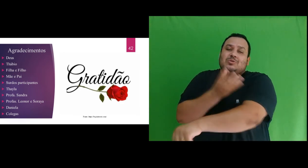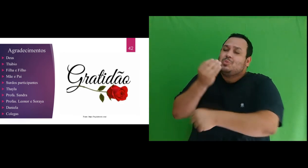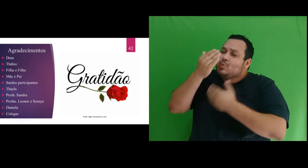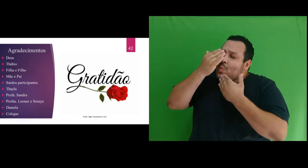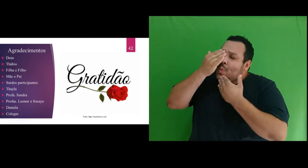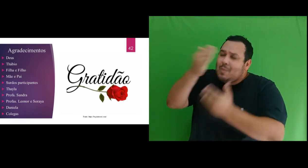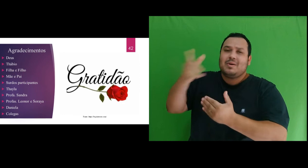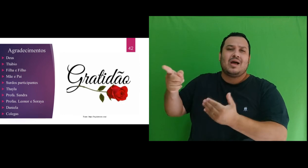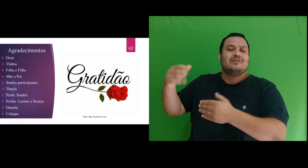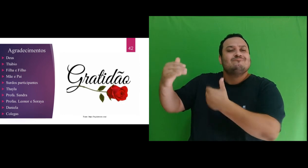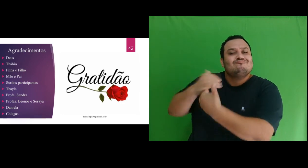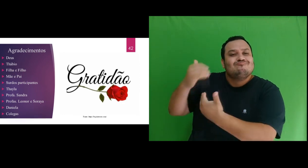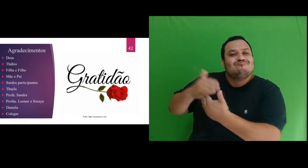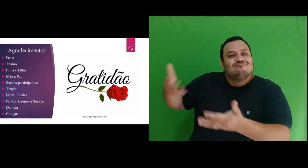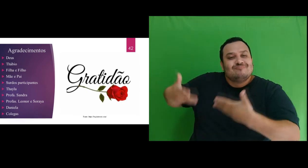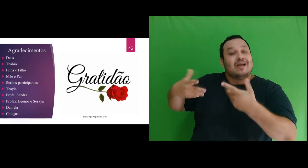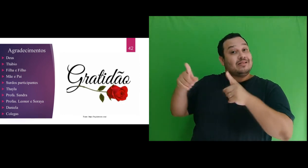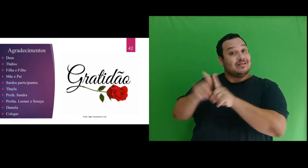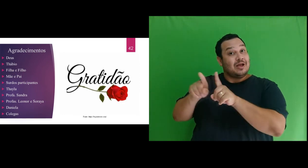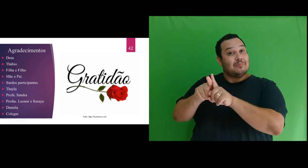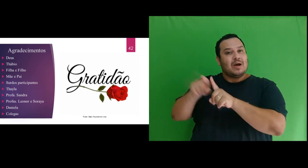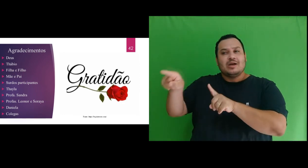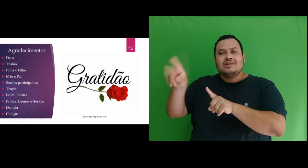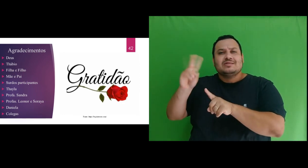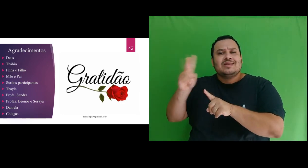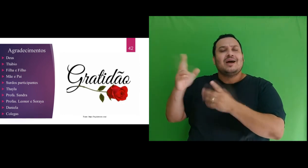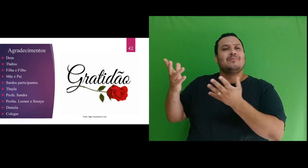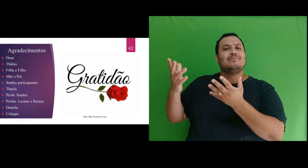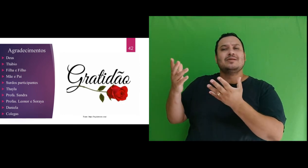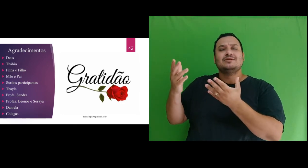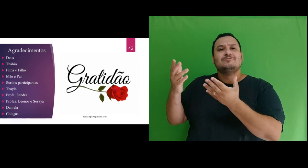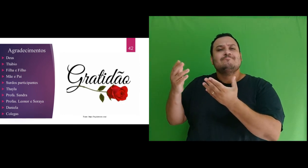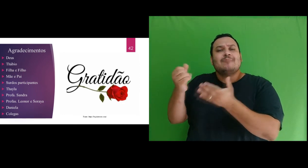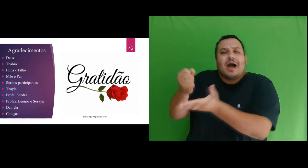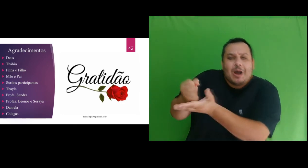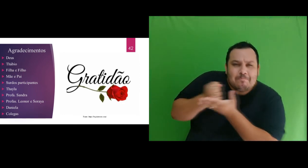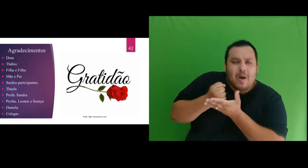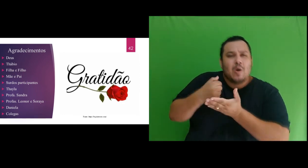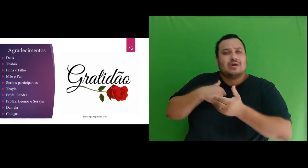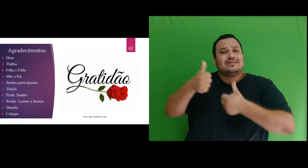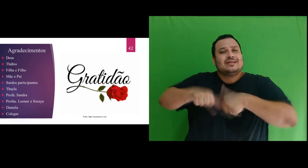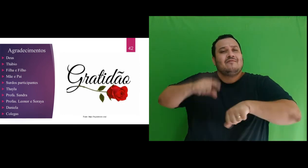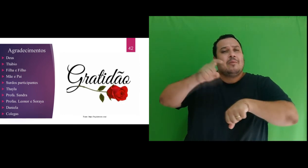obrigada pelo incentivo e pelo olhar acolhedor em momentos difíceis que enfrentei durante o